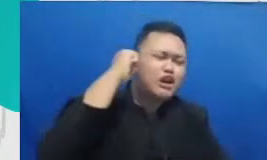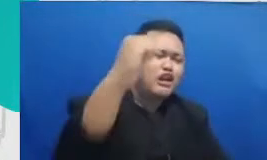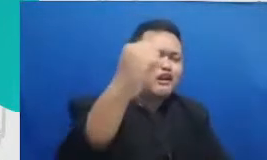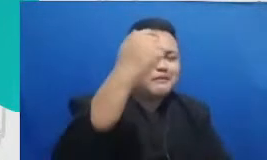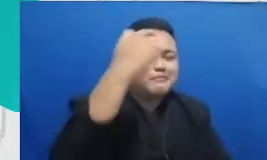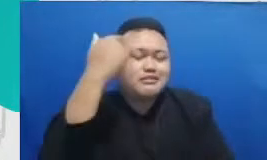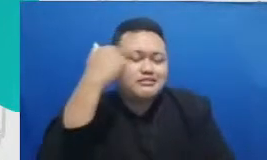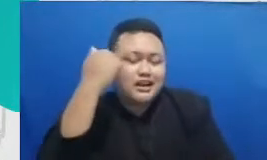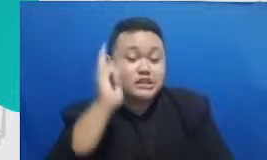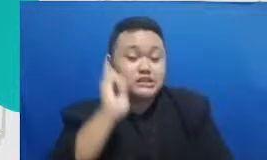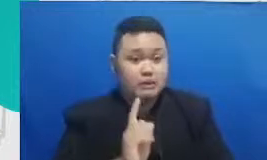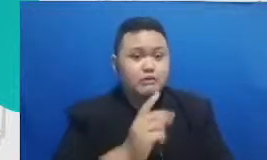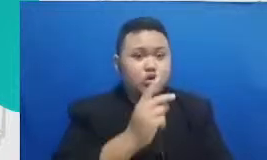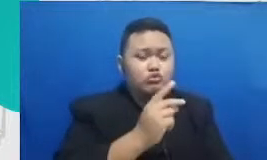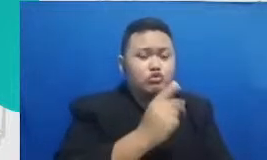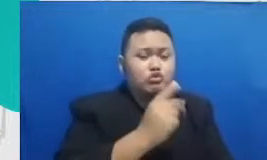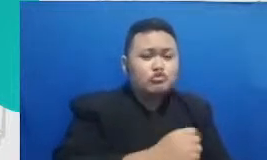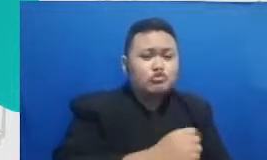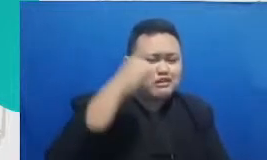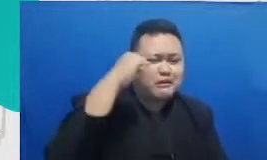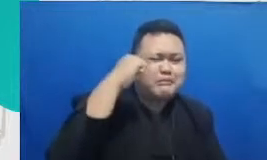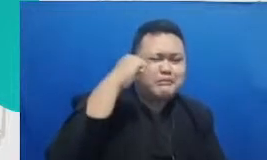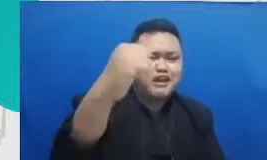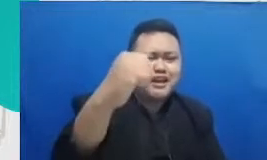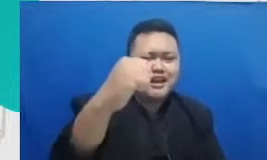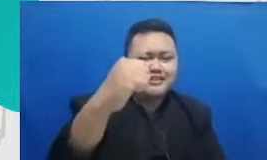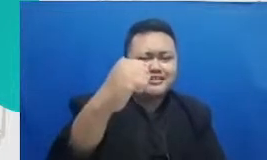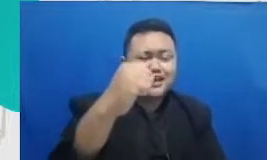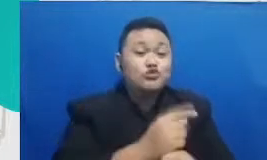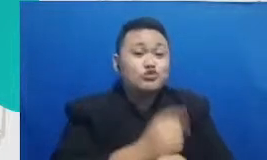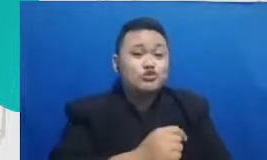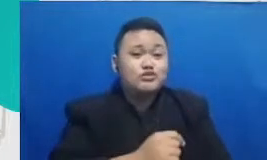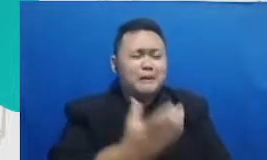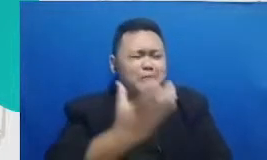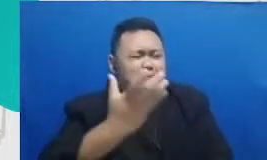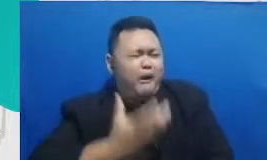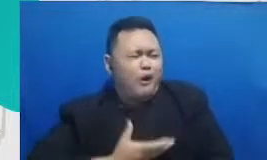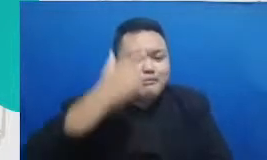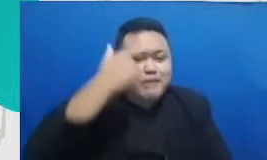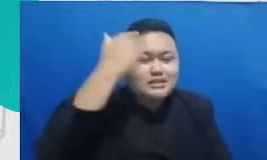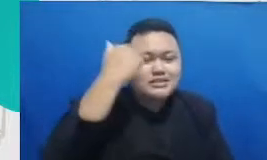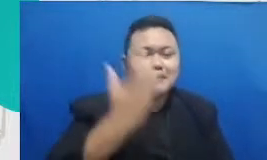guru Merdeka yang bisa dan anak hanya guru yang antusias yang bisa menularkan rasa ingin tahu